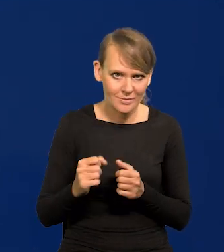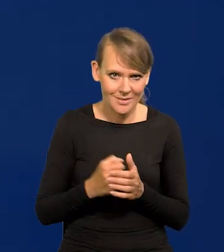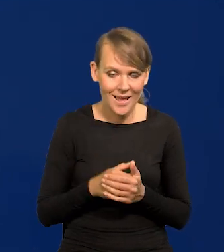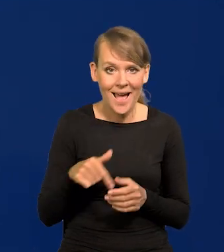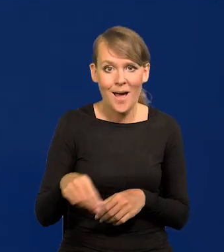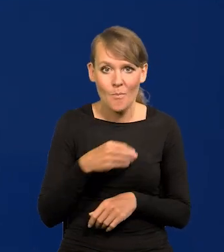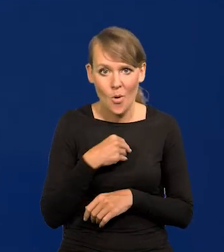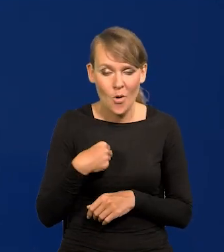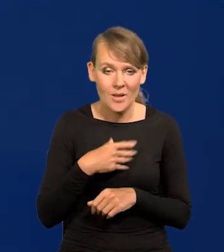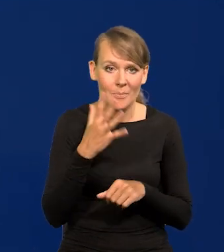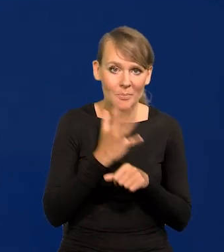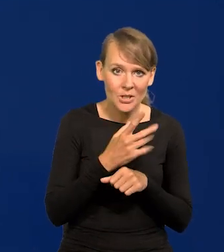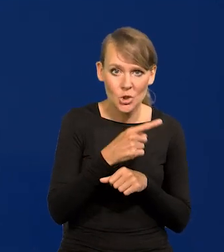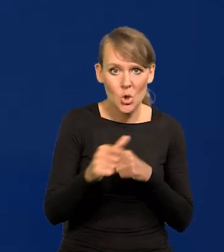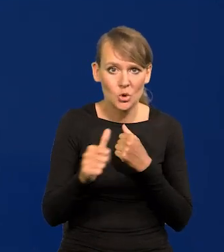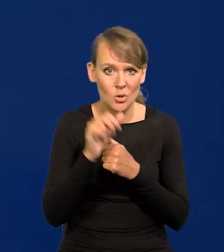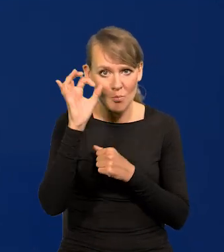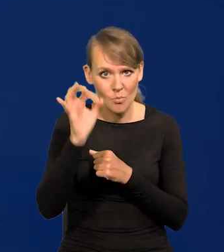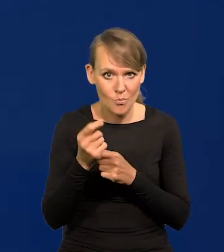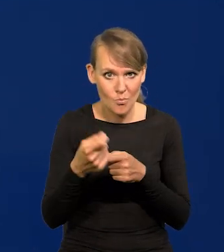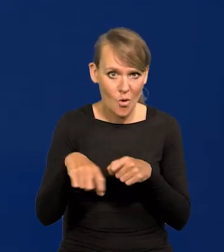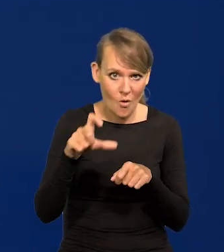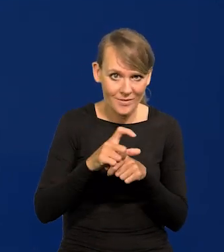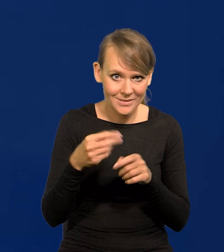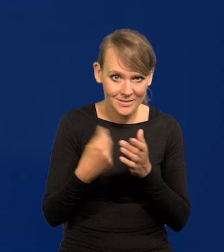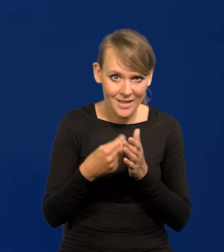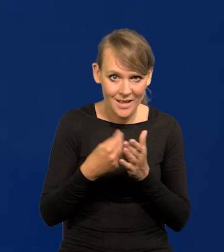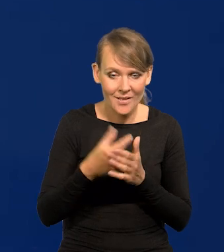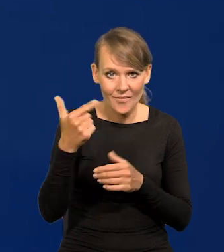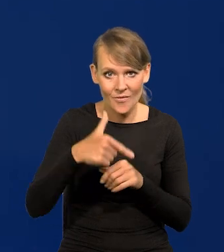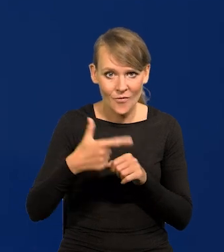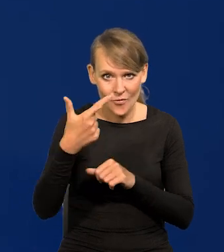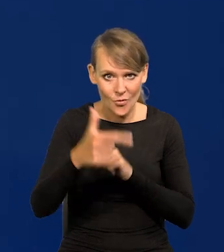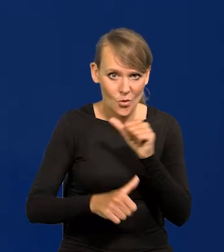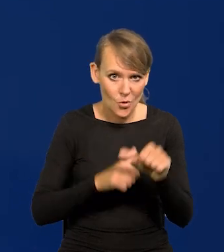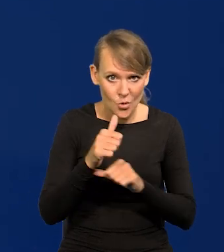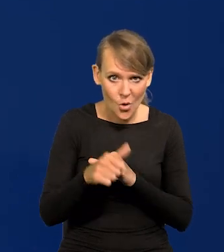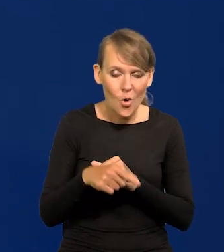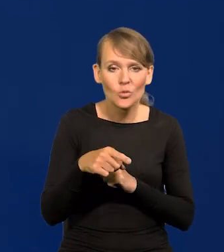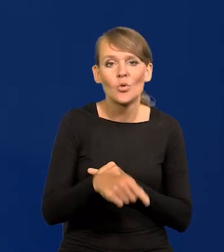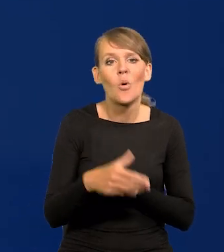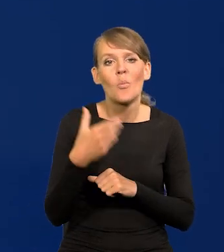W Polsce 50-60% podwyżek cen w 2022 r. to były podwyżki